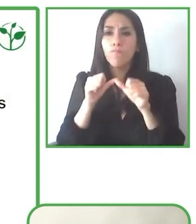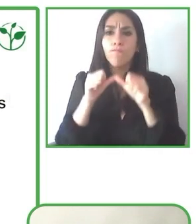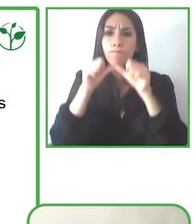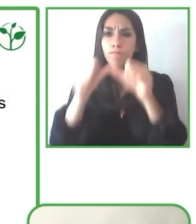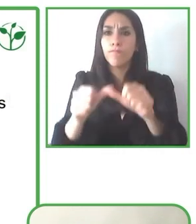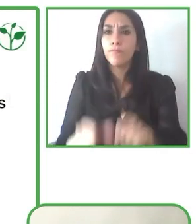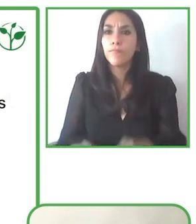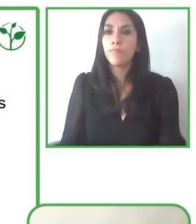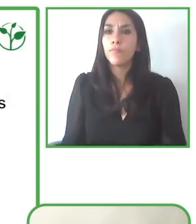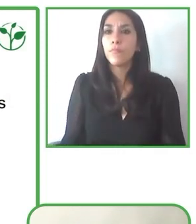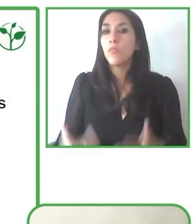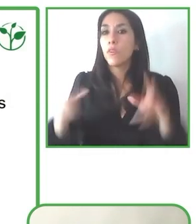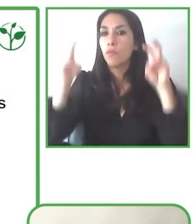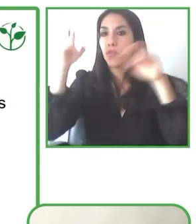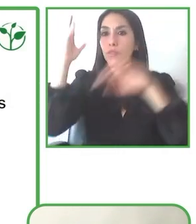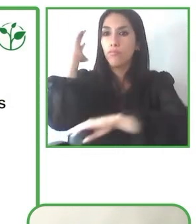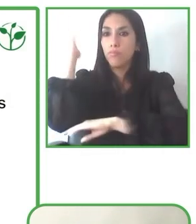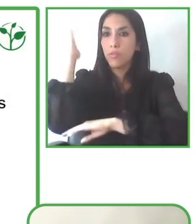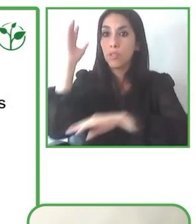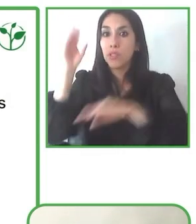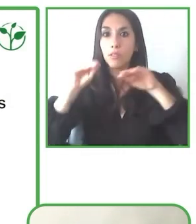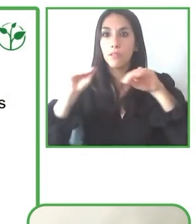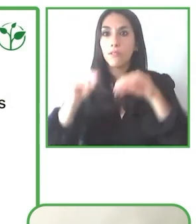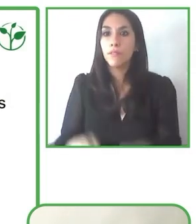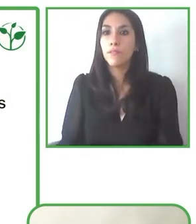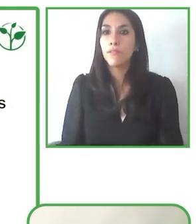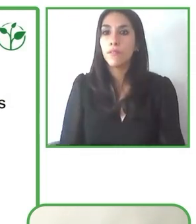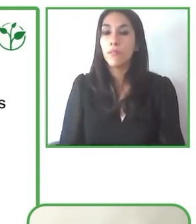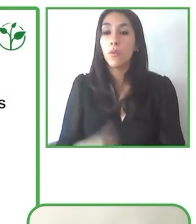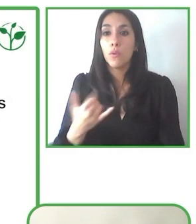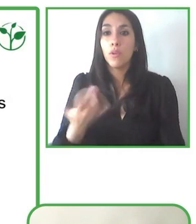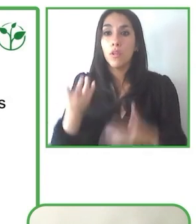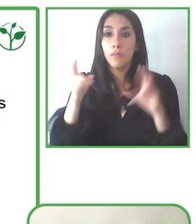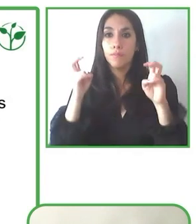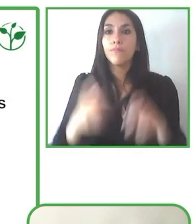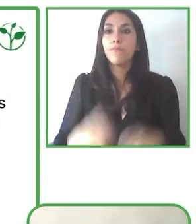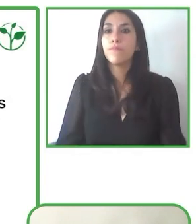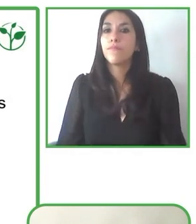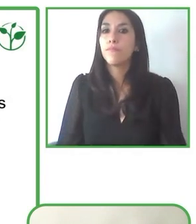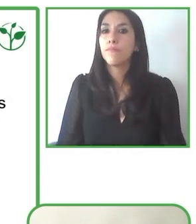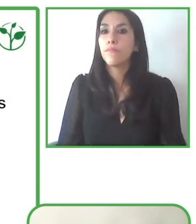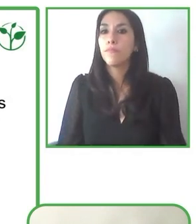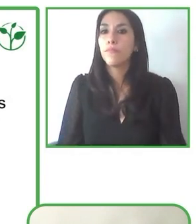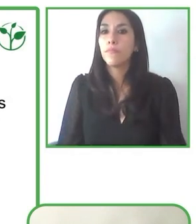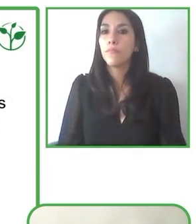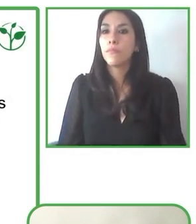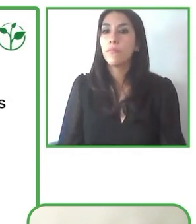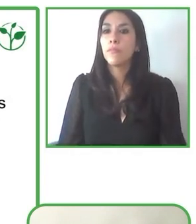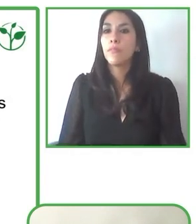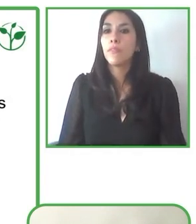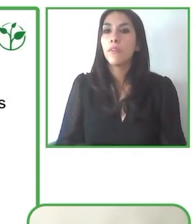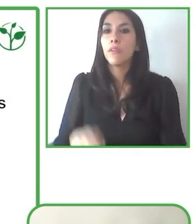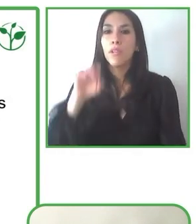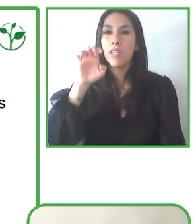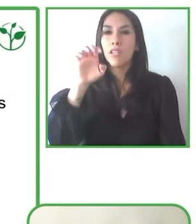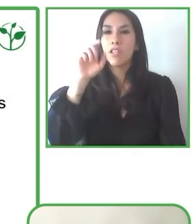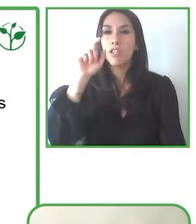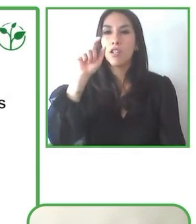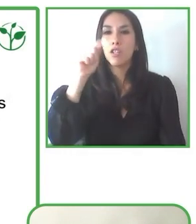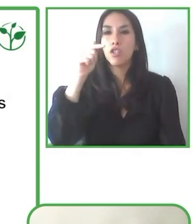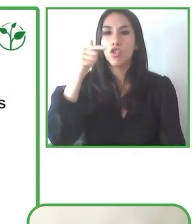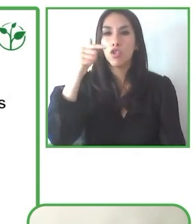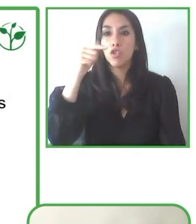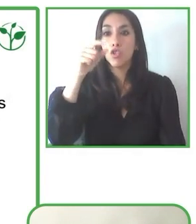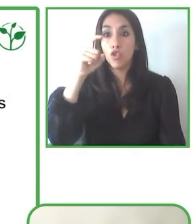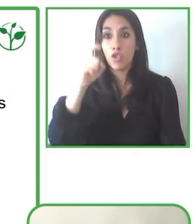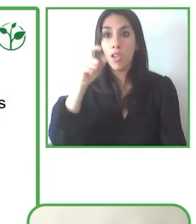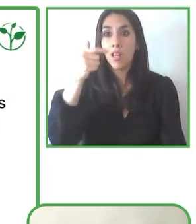Estamos abiertos, estamos dispuestos a abrir todos los países que podamos y vamos a ir a